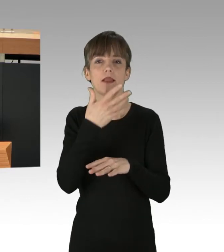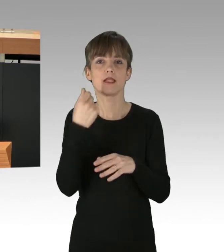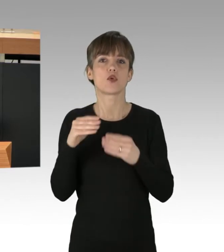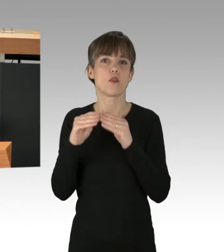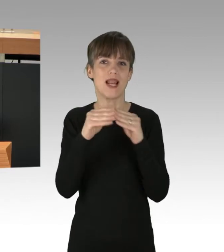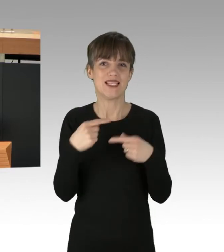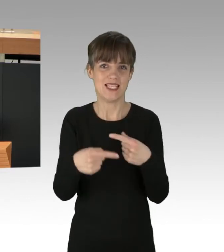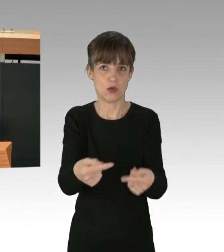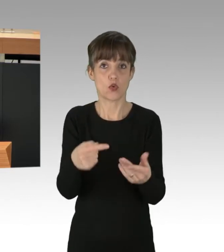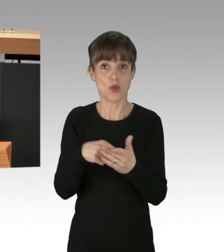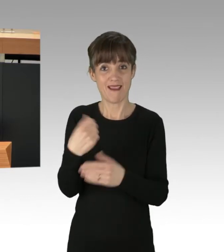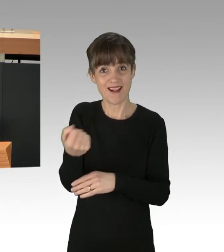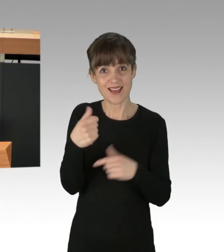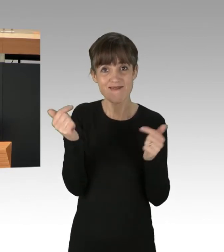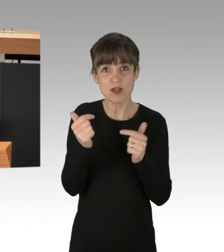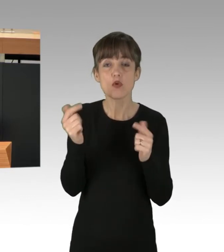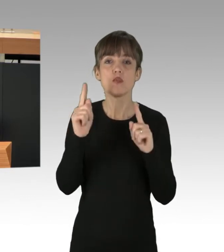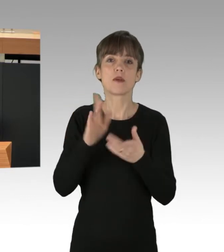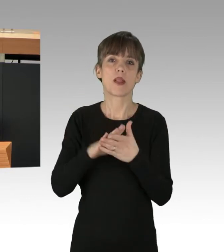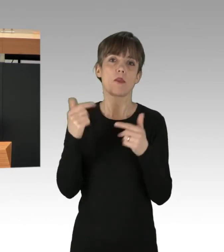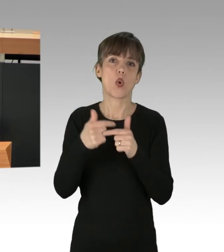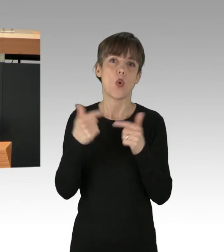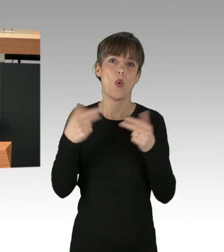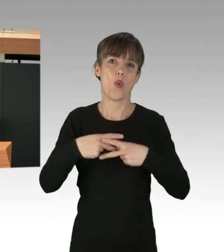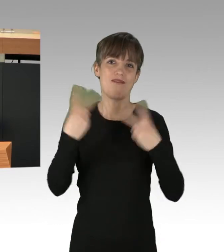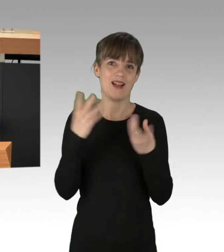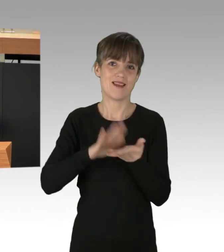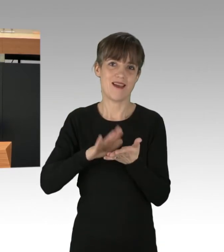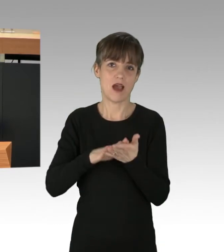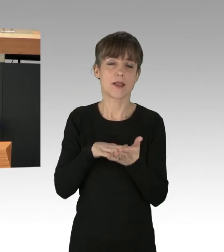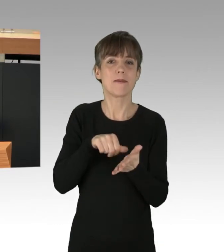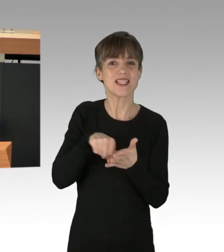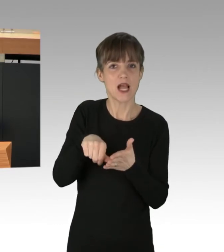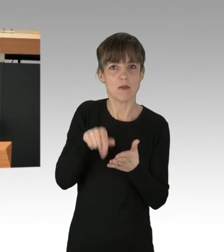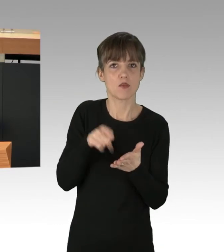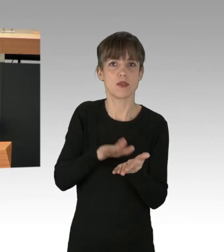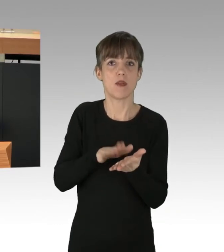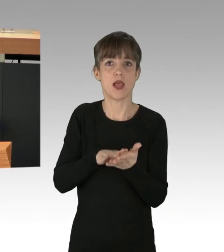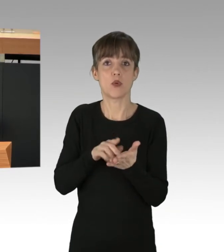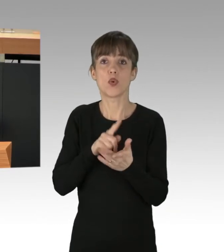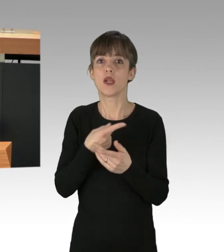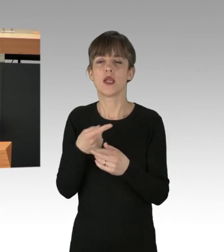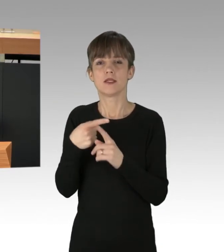Denn Energieversorgung muss öffentlich, gemeinnützig und bezahlbar organisiert werden und nicht der Profit-Logik unterliegen.